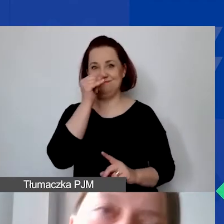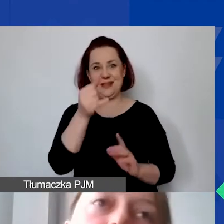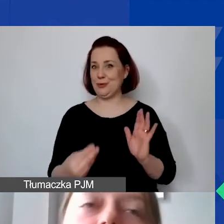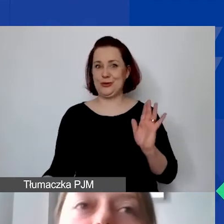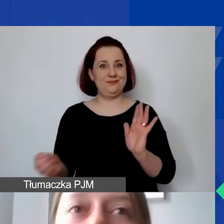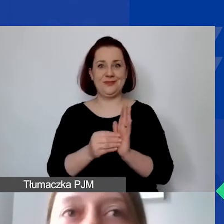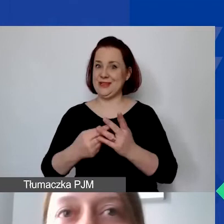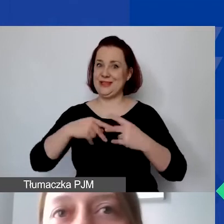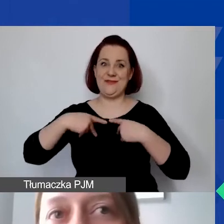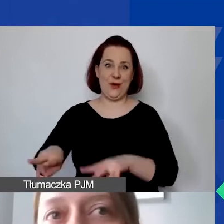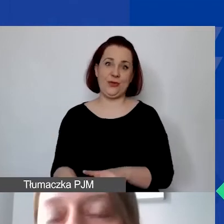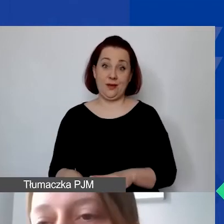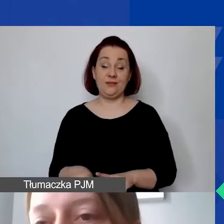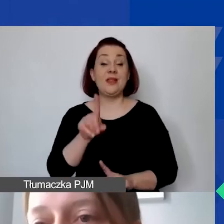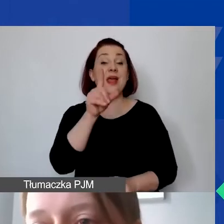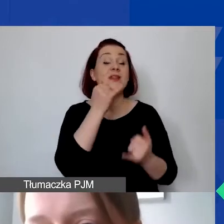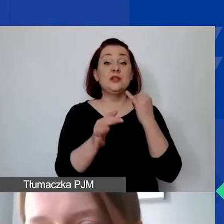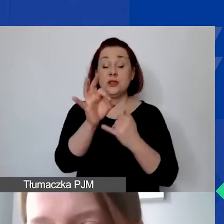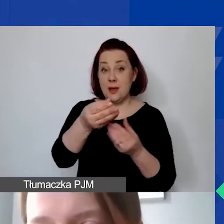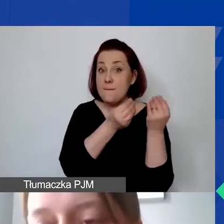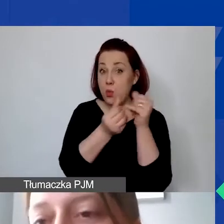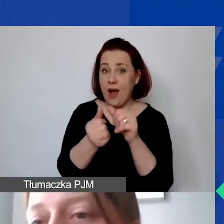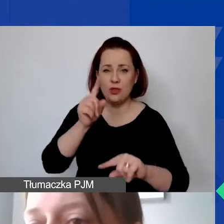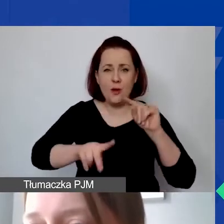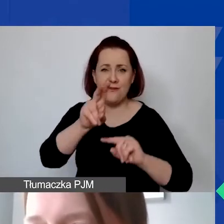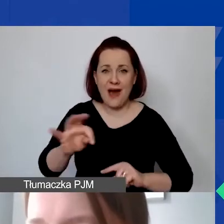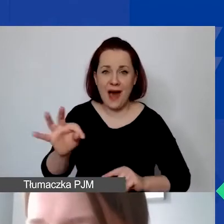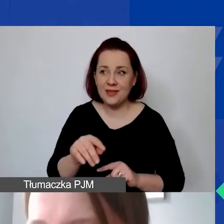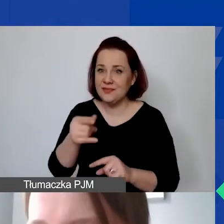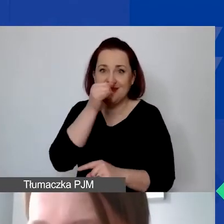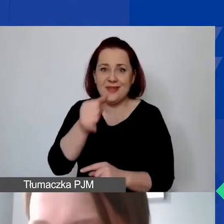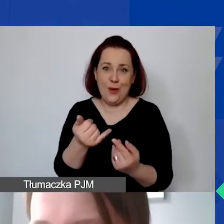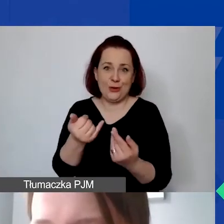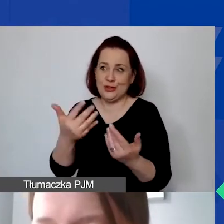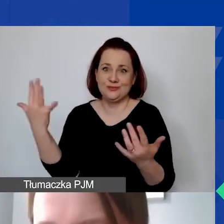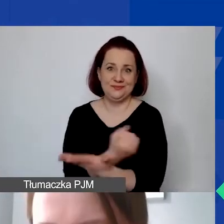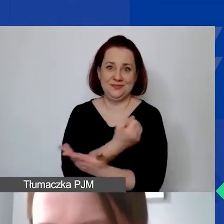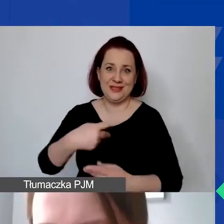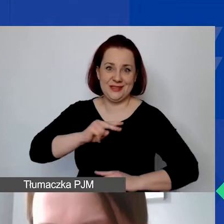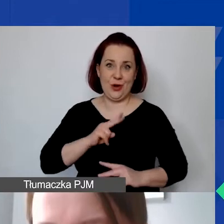Natomiast w sytuacji, w której są państwo płatnikiem VAT-u i nie mogą państwo go odzyskać w ramach naszego programu -